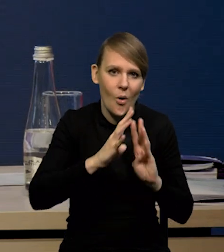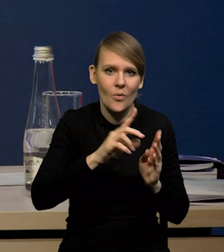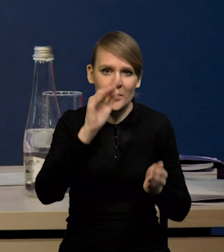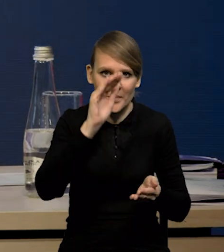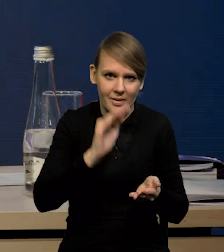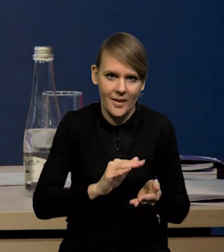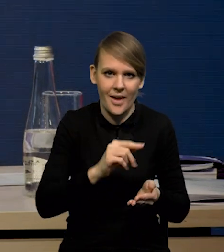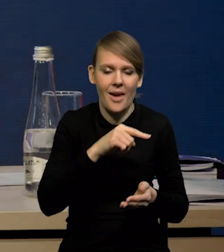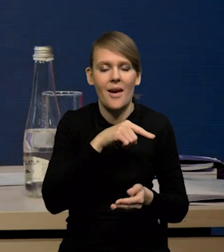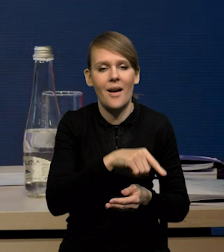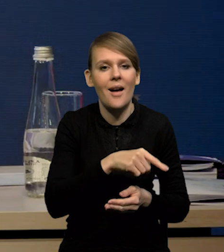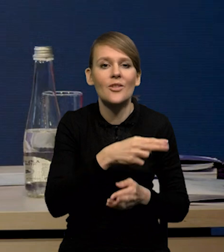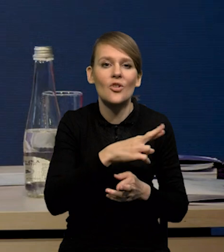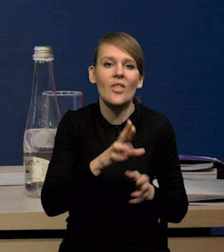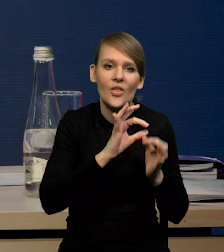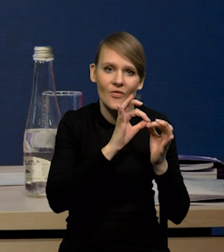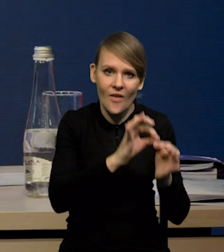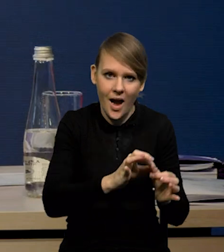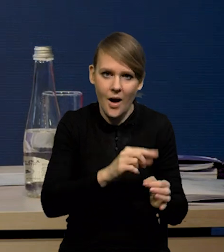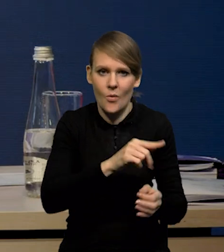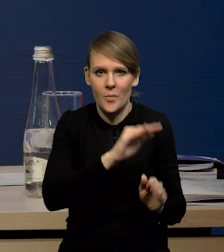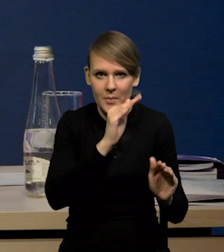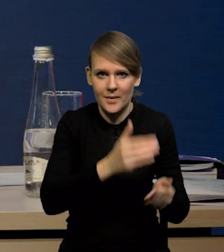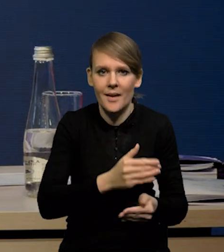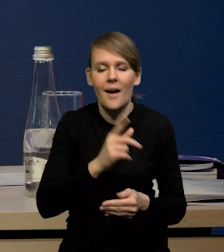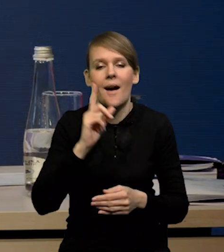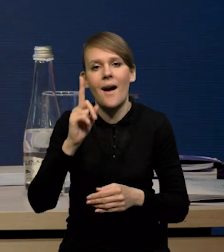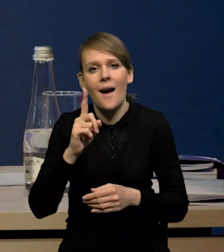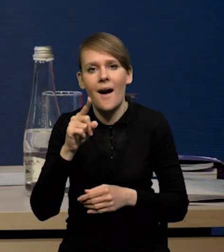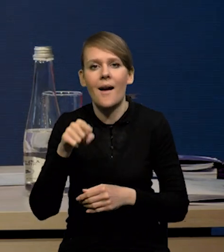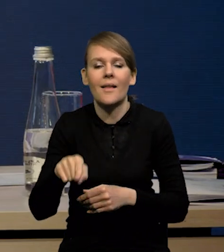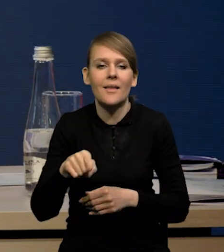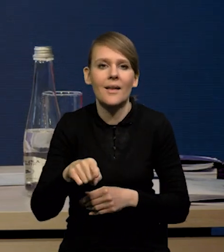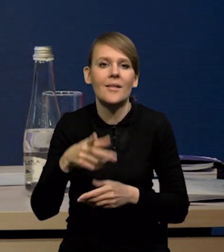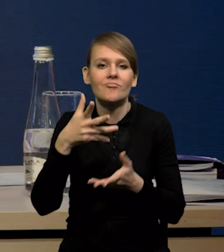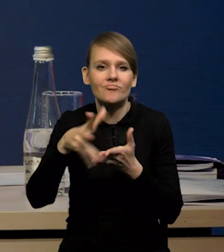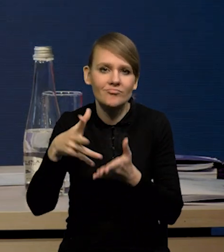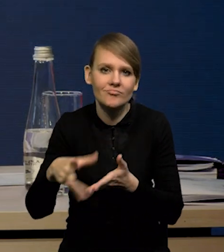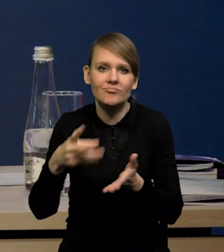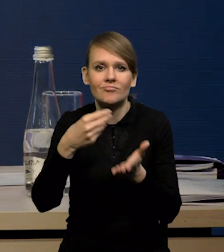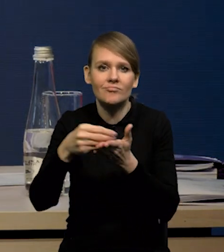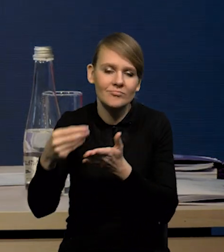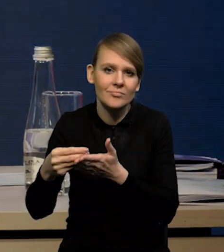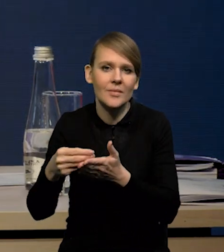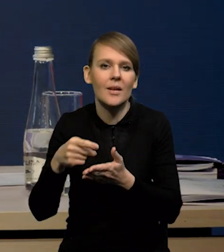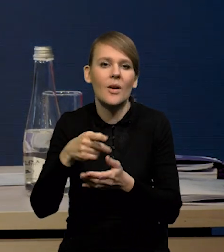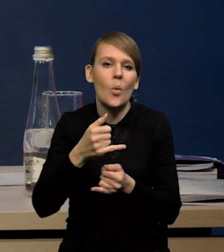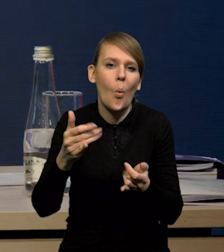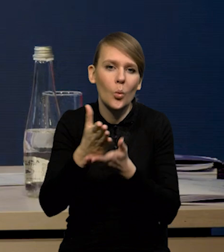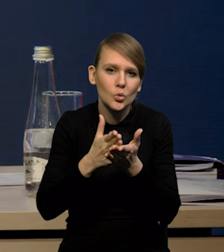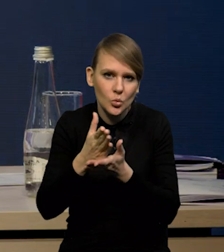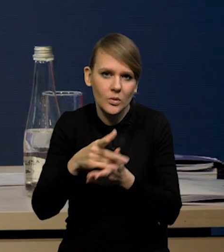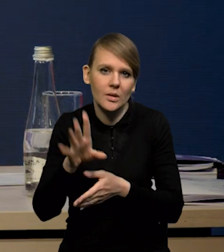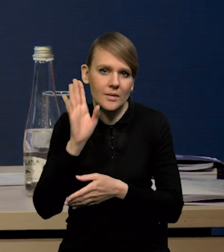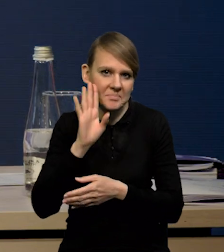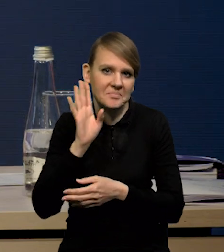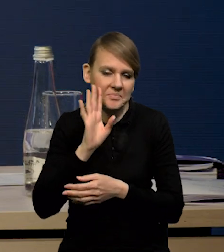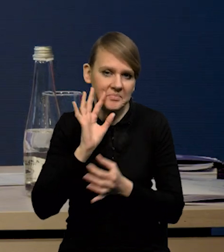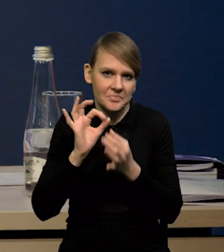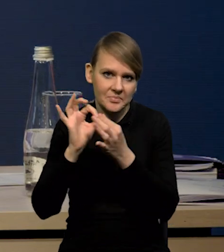Natomiast cały czas utrzymują się na relatywnie dobrym poziomie wydatki na usługi. Natomiast to, co rzeczywiście zaskakuje